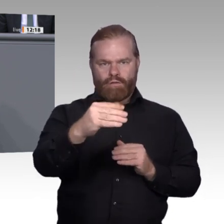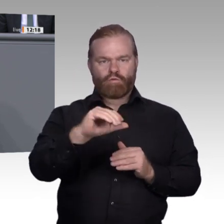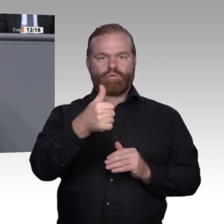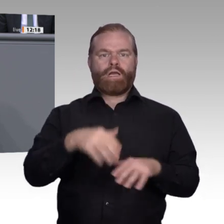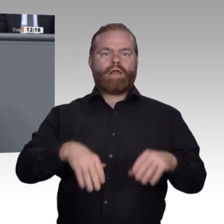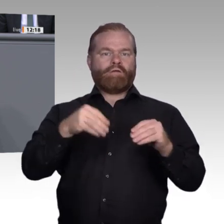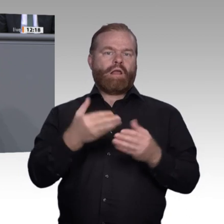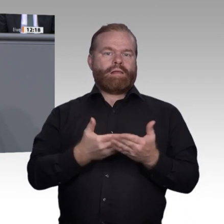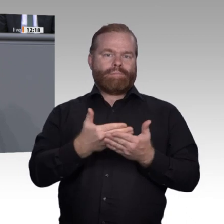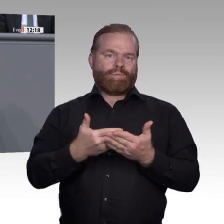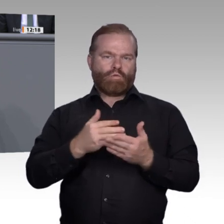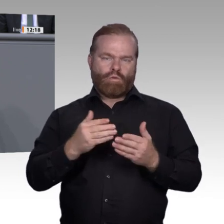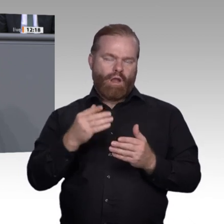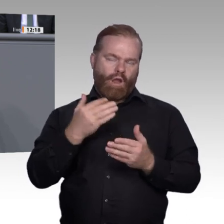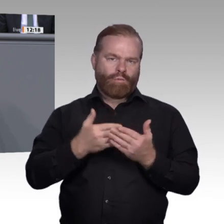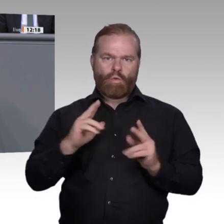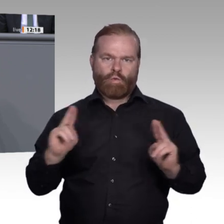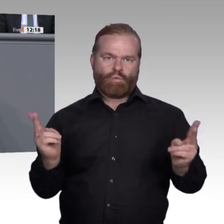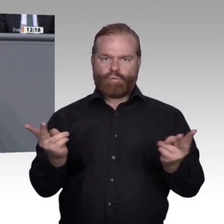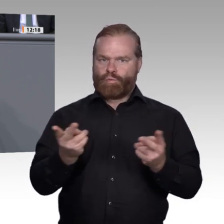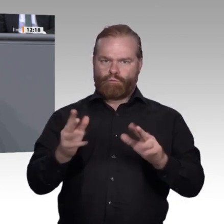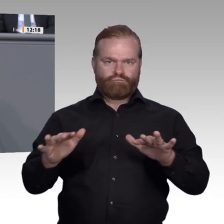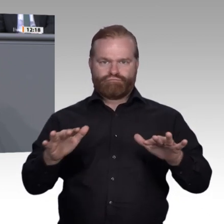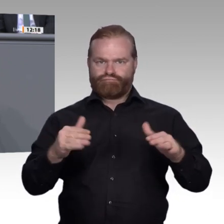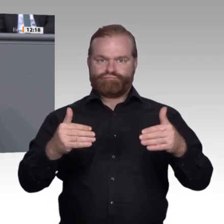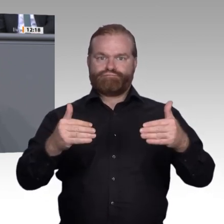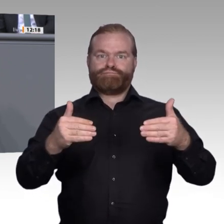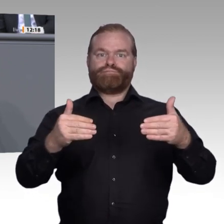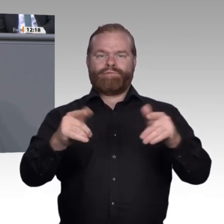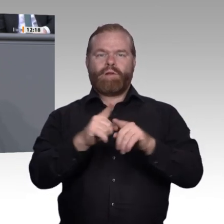haben 10 Prozent mehr junge Männer einen Ausbildungsplatz gesucht als 2014,